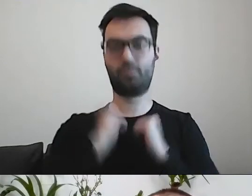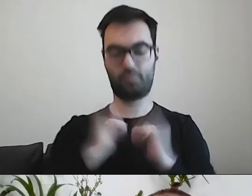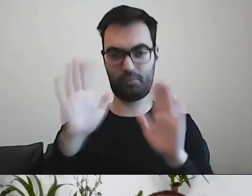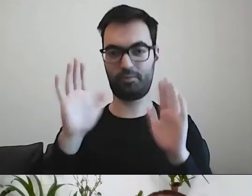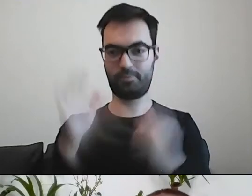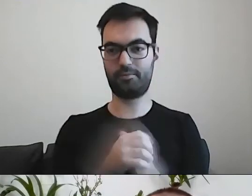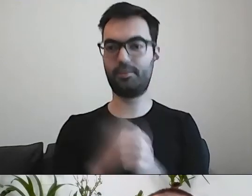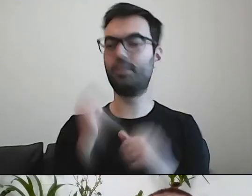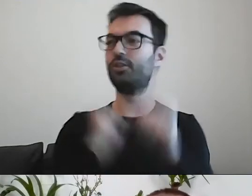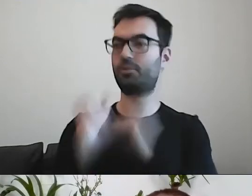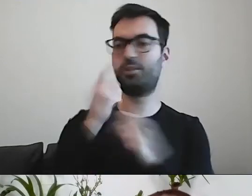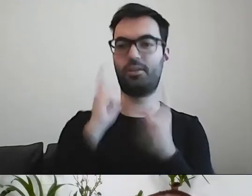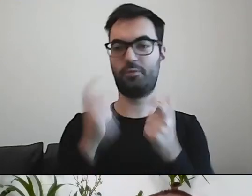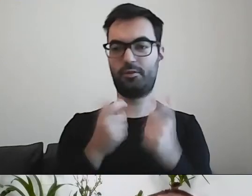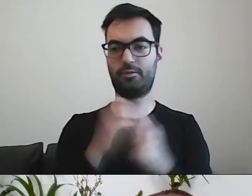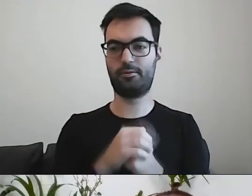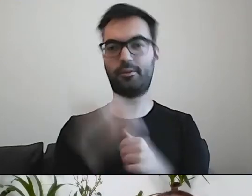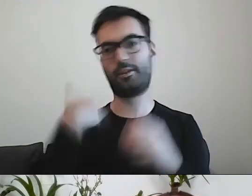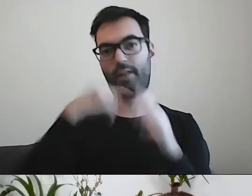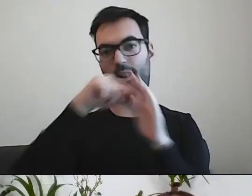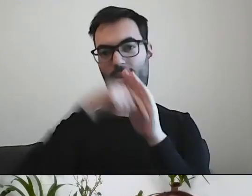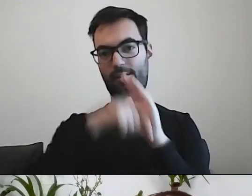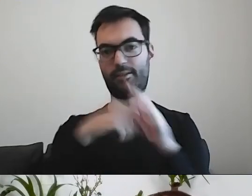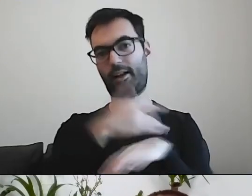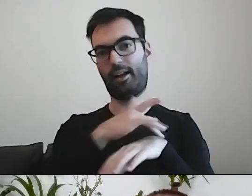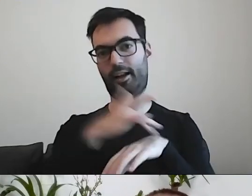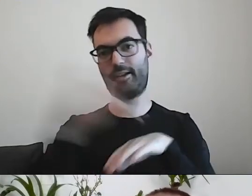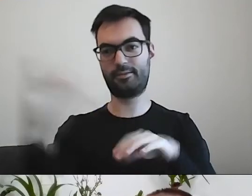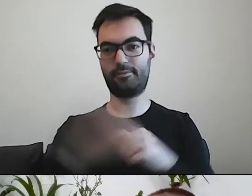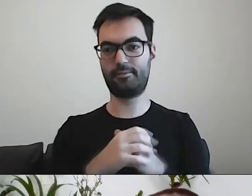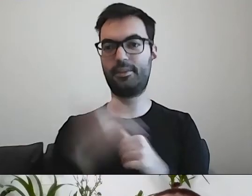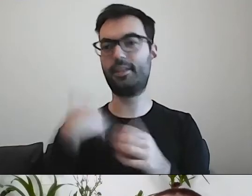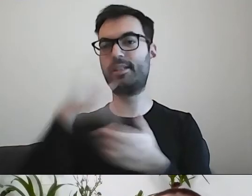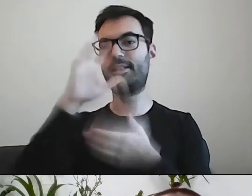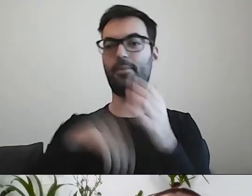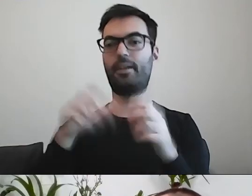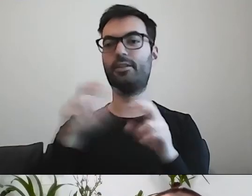PAWEŁ: To zrobimy to ćwiczenie szybciej. Żeby nie wchodzić w czas równie ciekawej rzeczy,